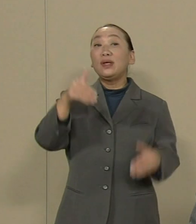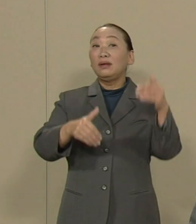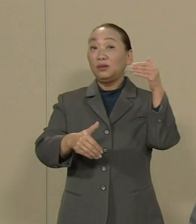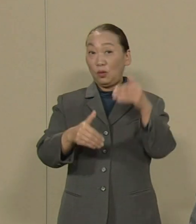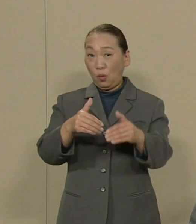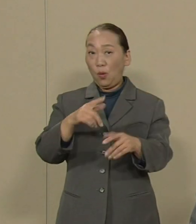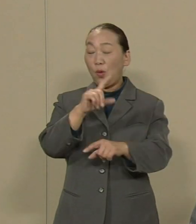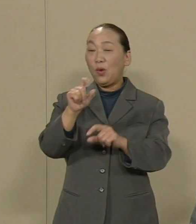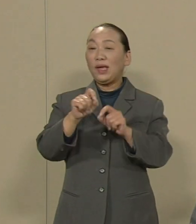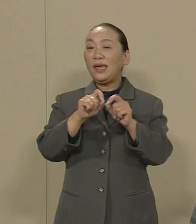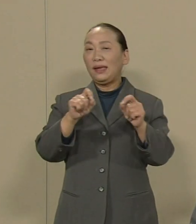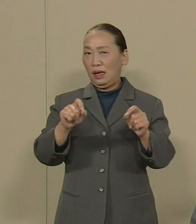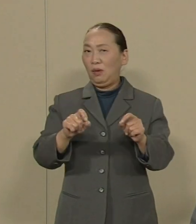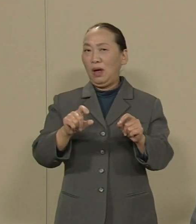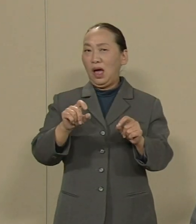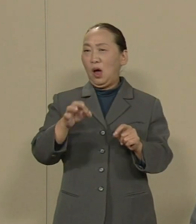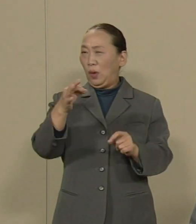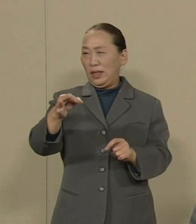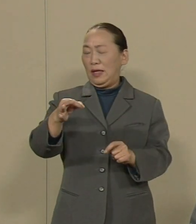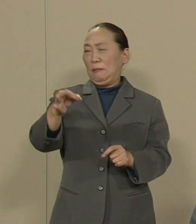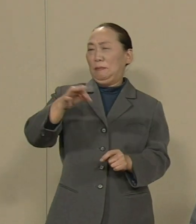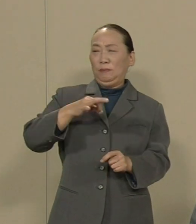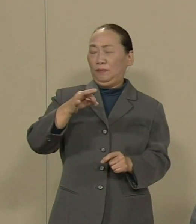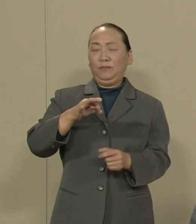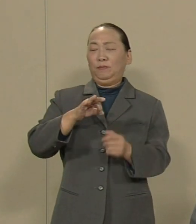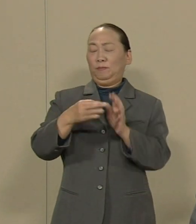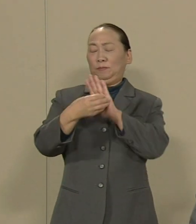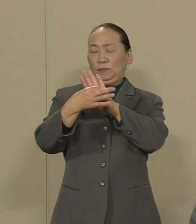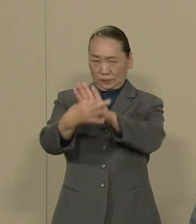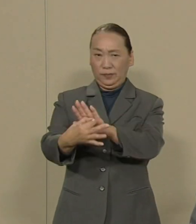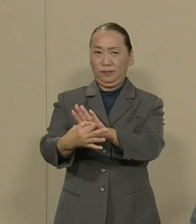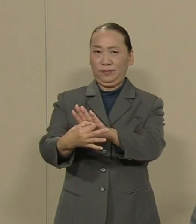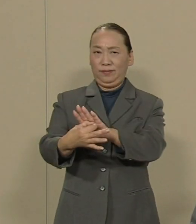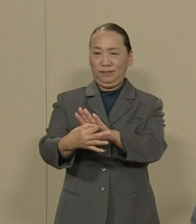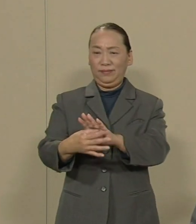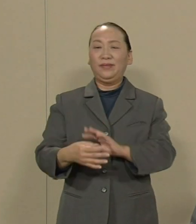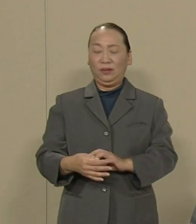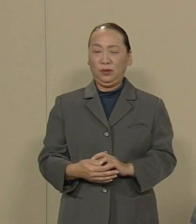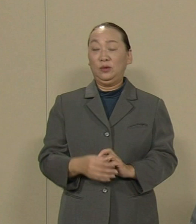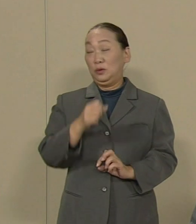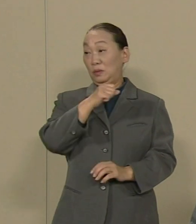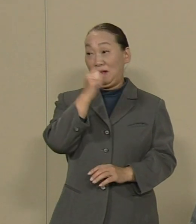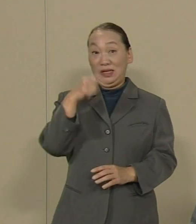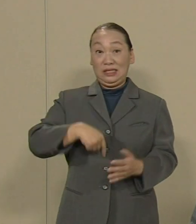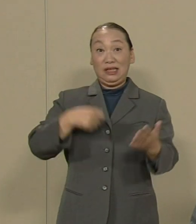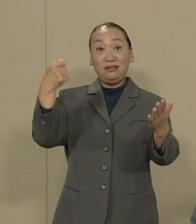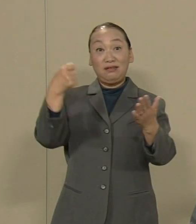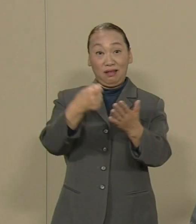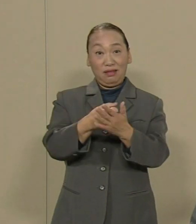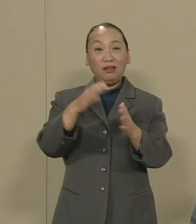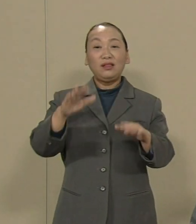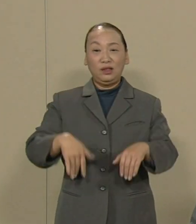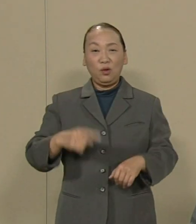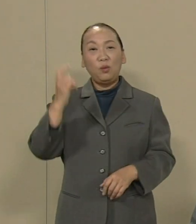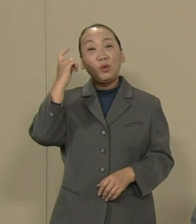札束には屈しない という 素晴らしい決断が 示されたと思います 今 本土の私たちも